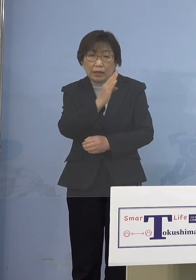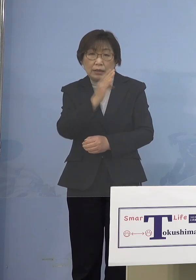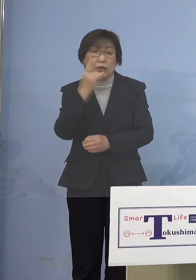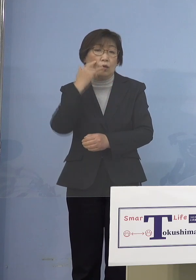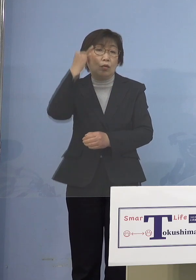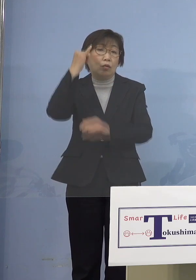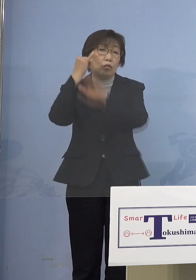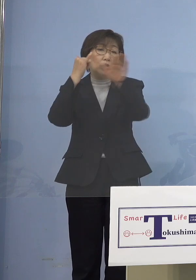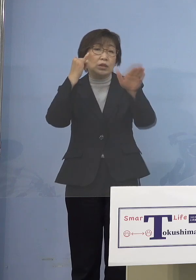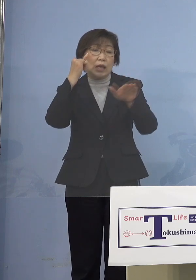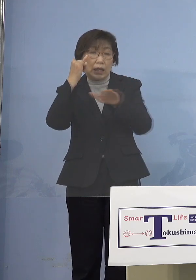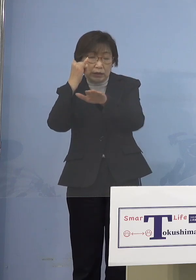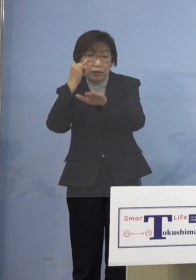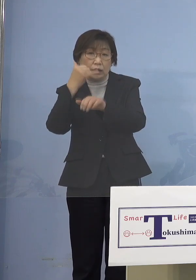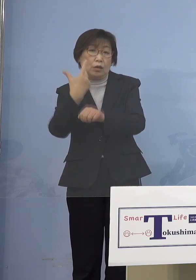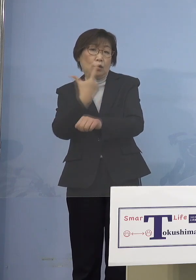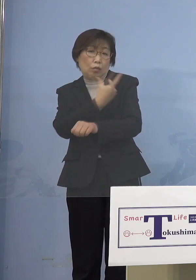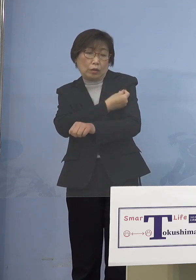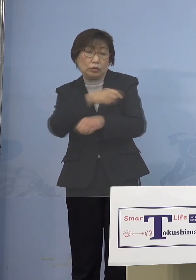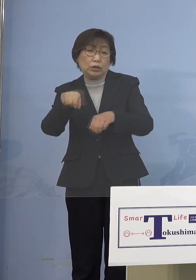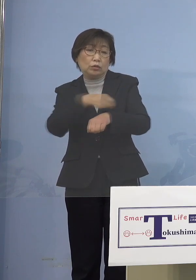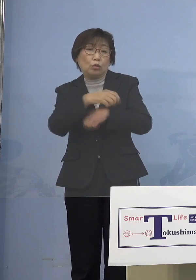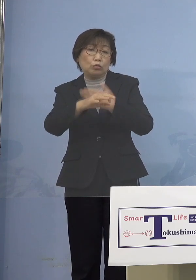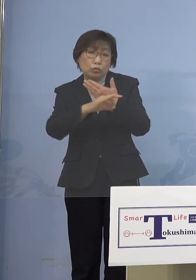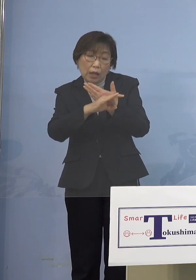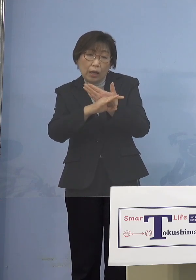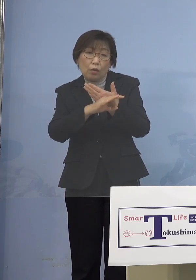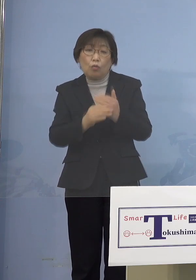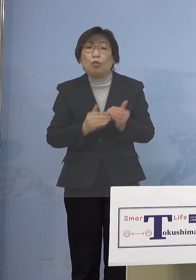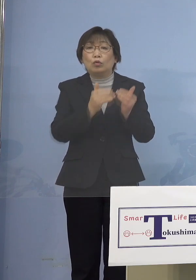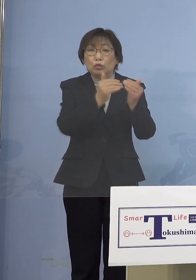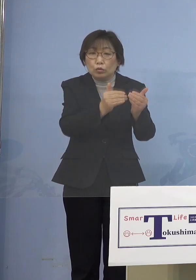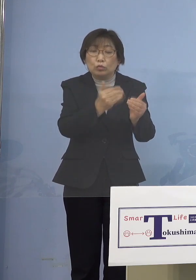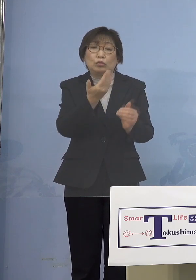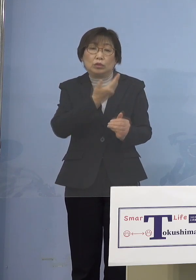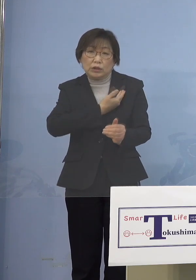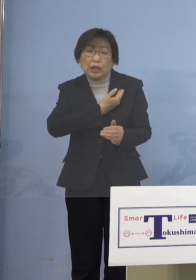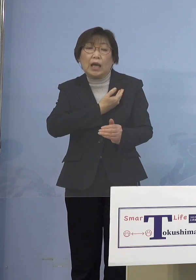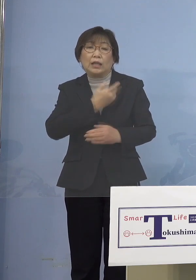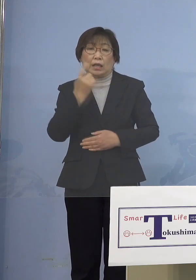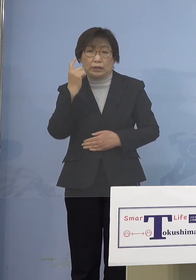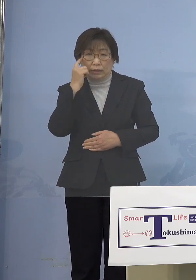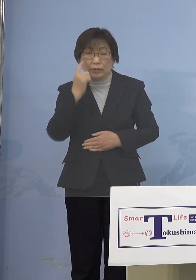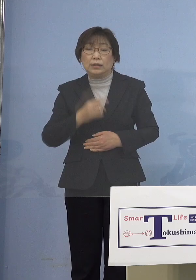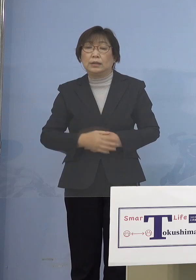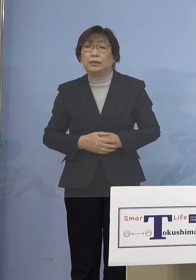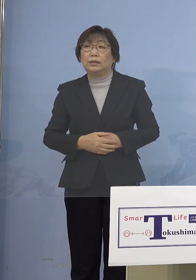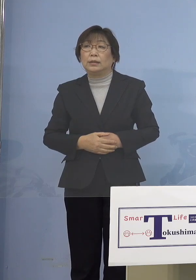これをのばしていくしかない ということになります （NHK） 異例中の異例みたいな